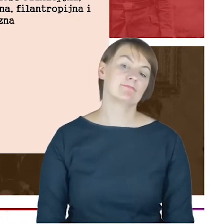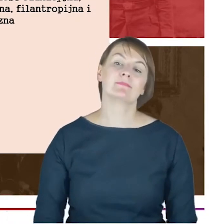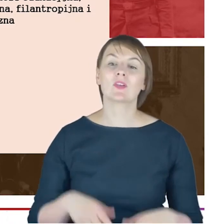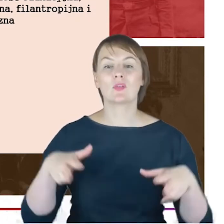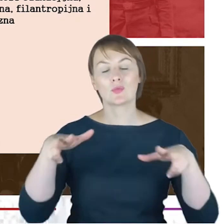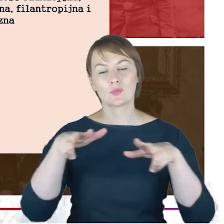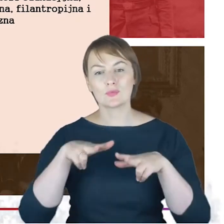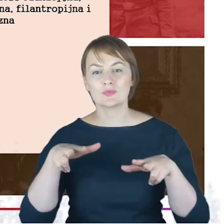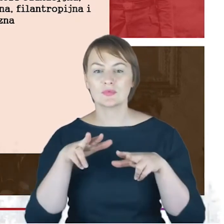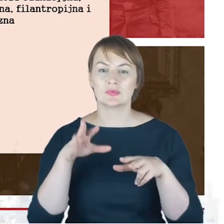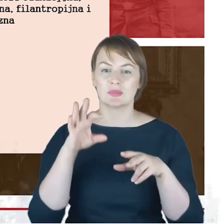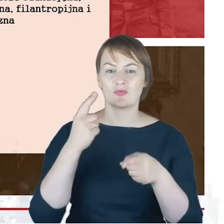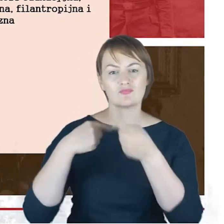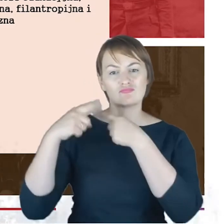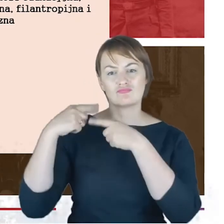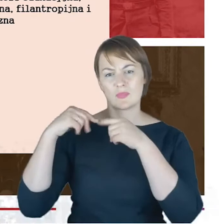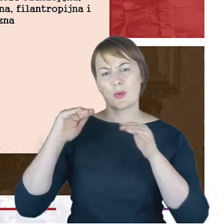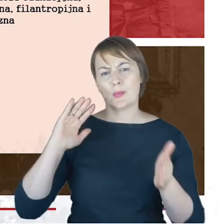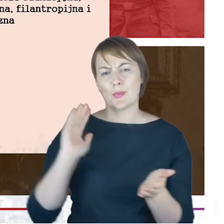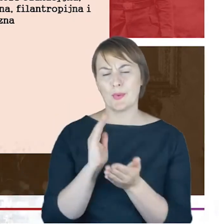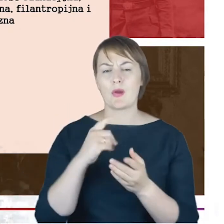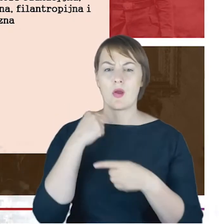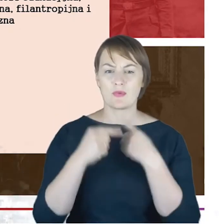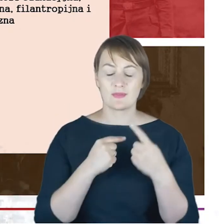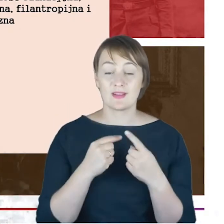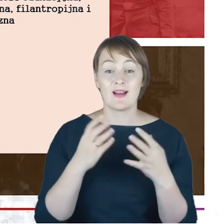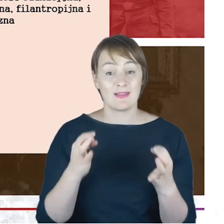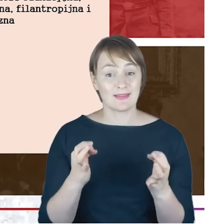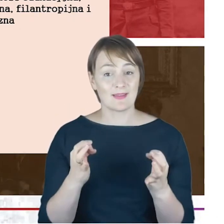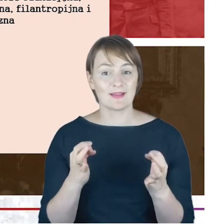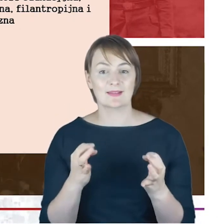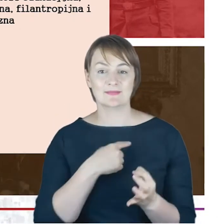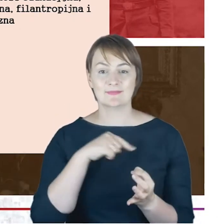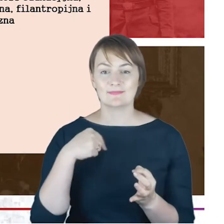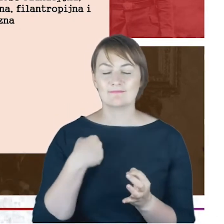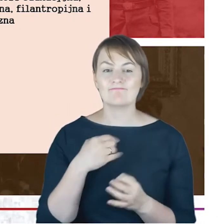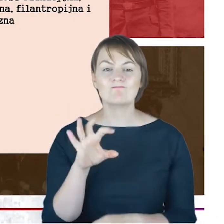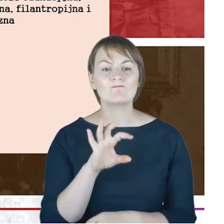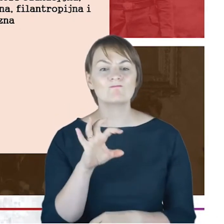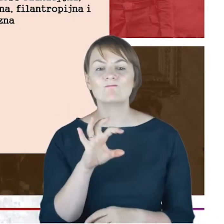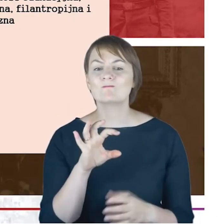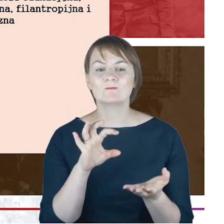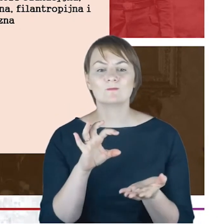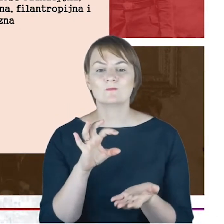takim wielkim skrócie już było , teraz czas na to byśmy się przyjrzeli właściwie filarom